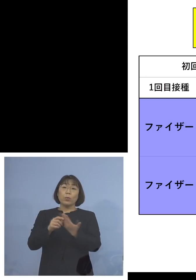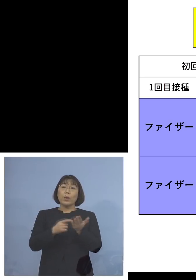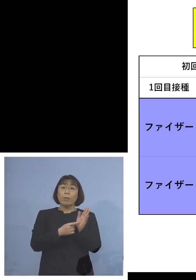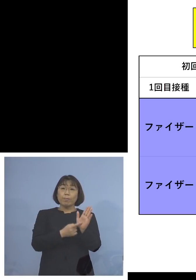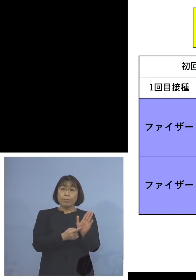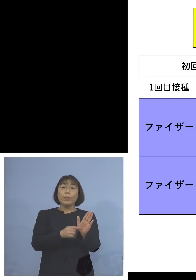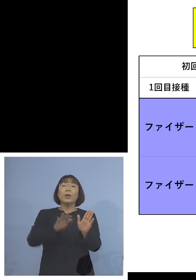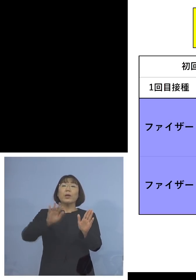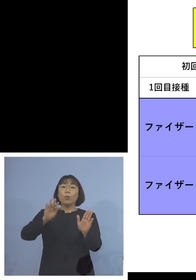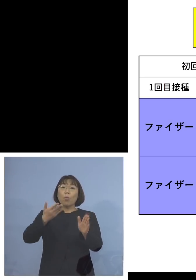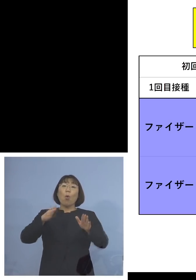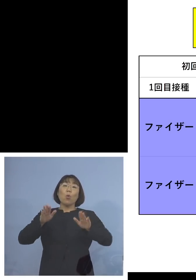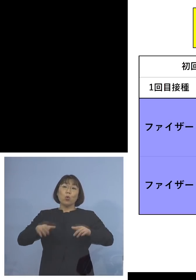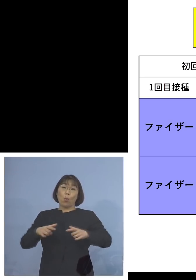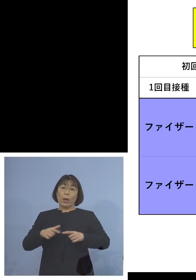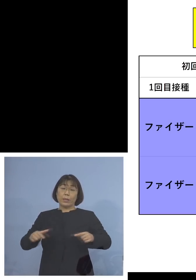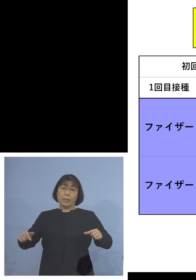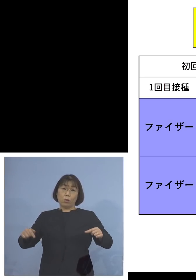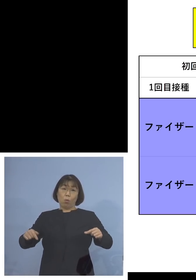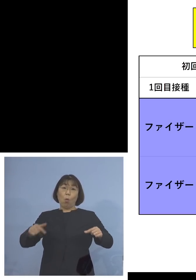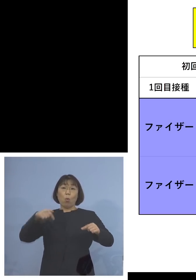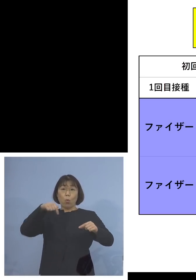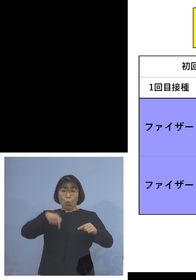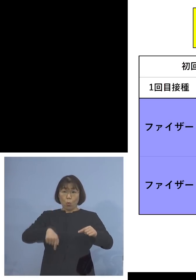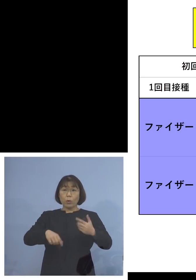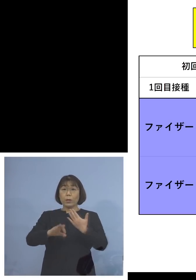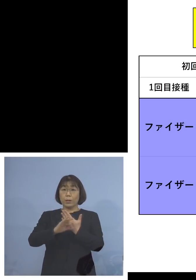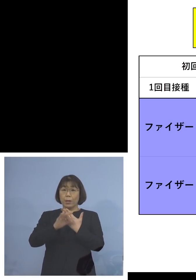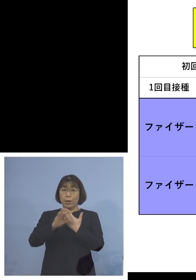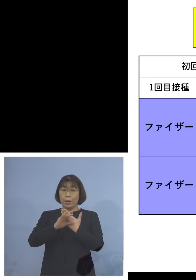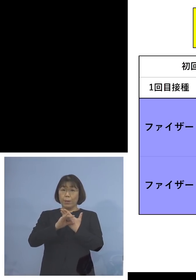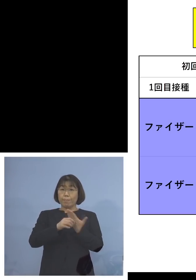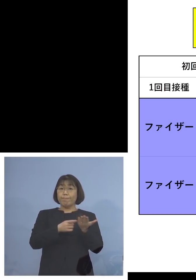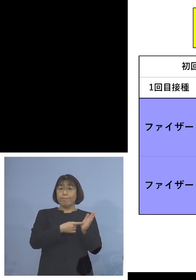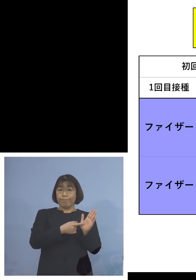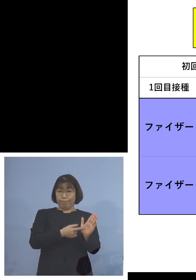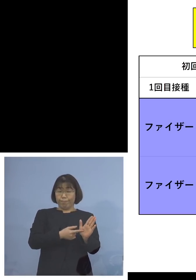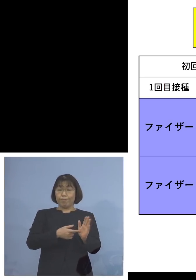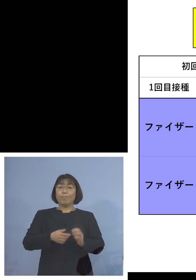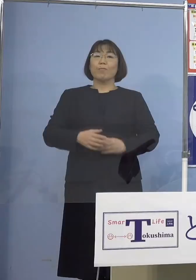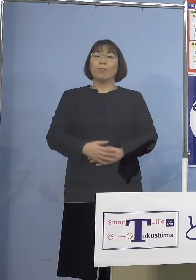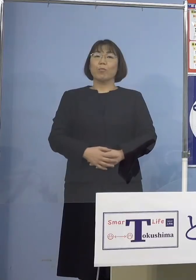今回は日本国内の事例 ということとなります